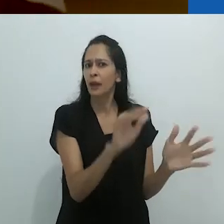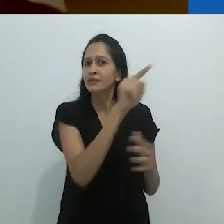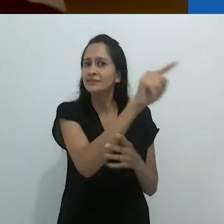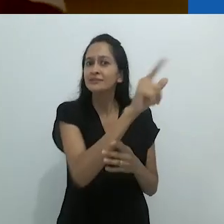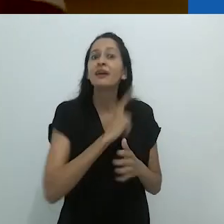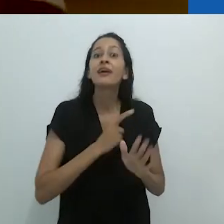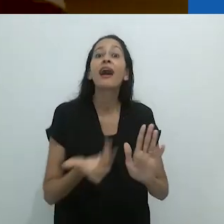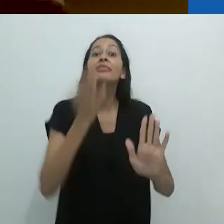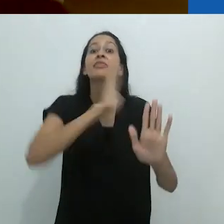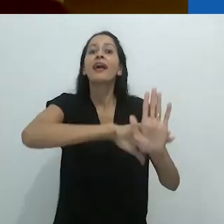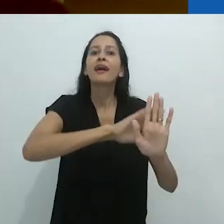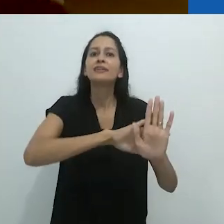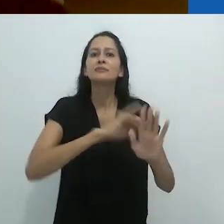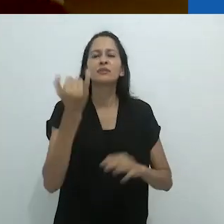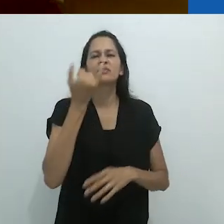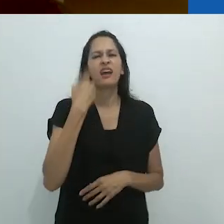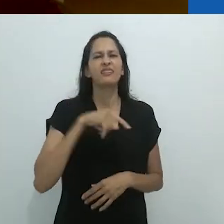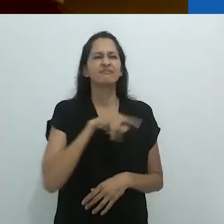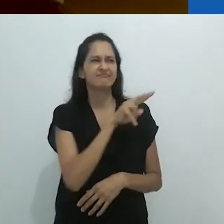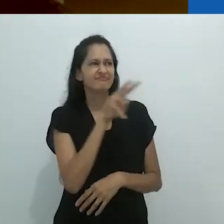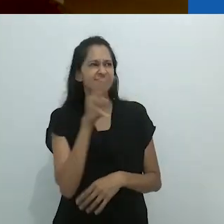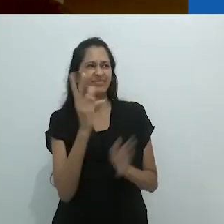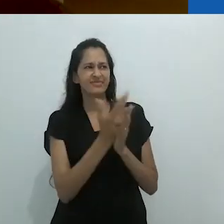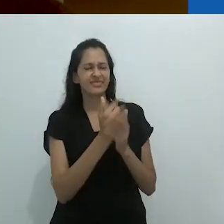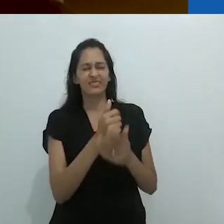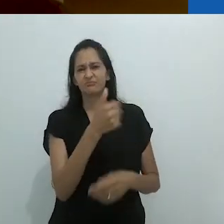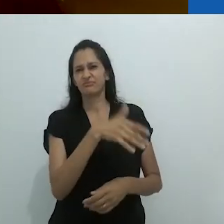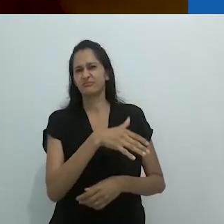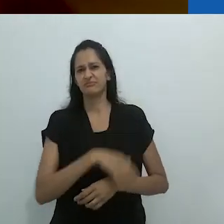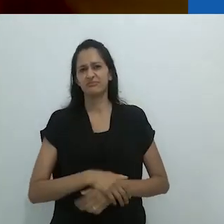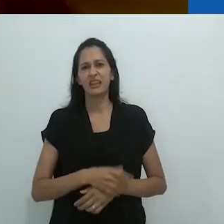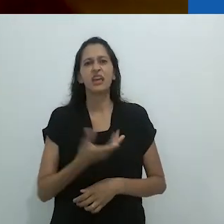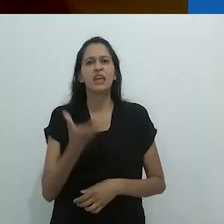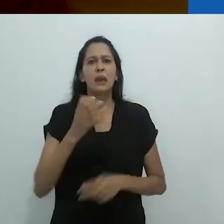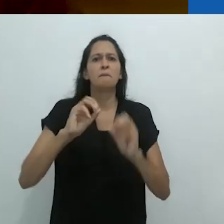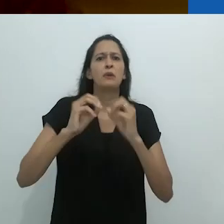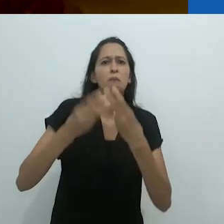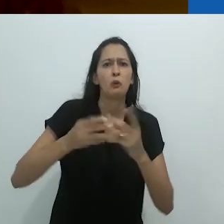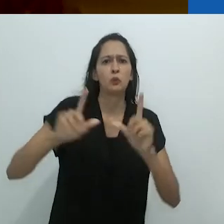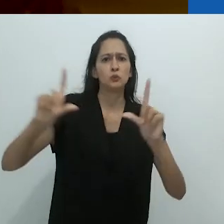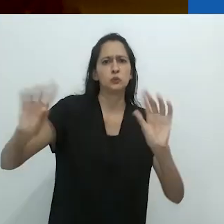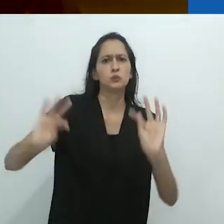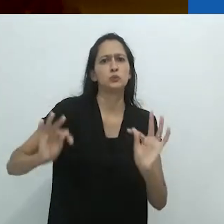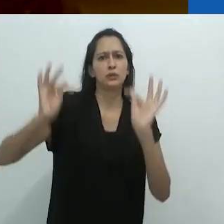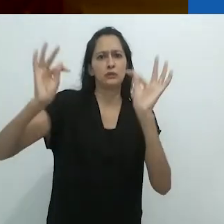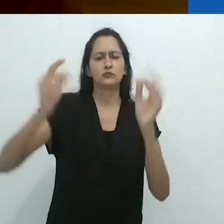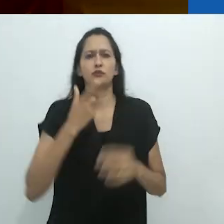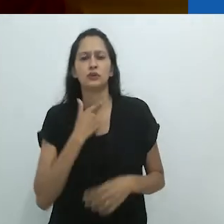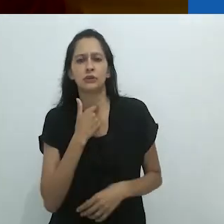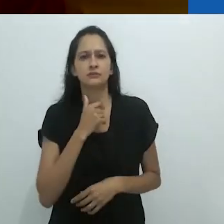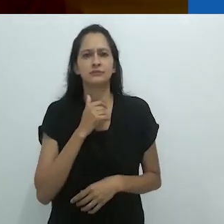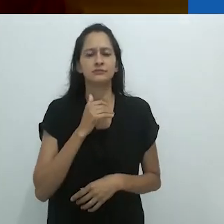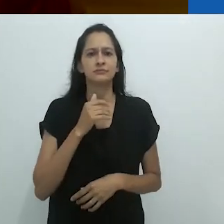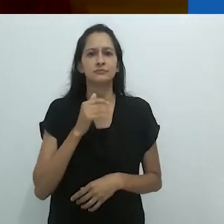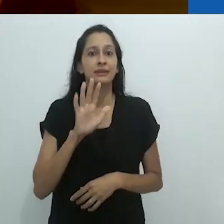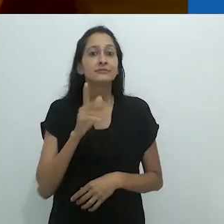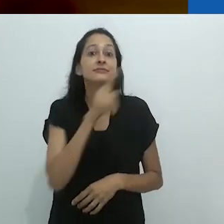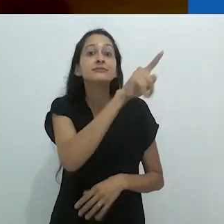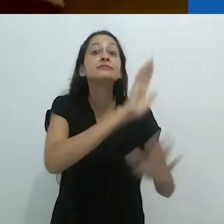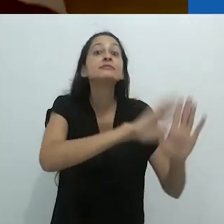aos porcos que nós éramos. Nós queríamos slides fotográficos.